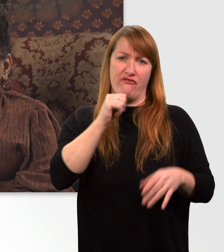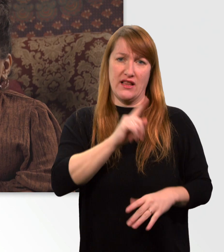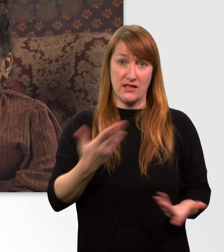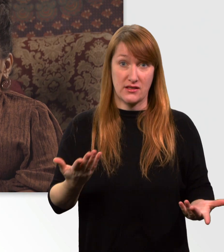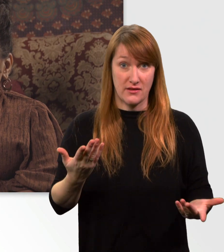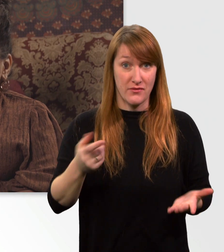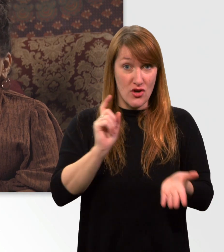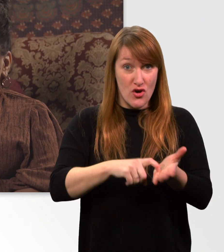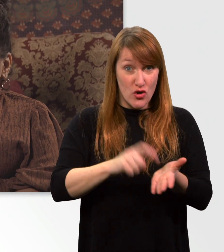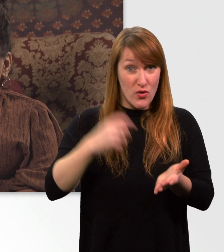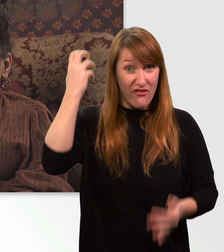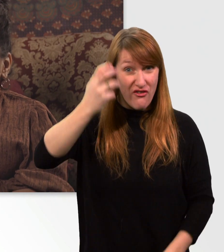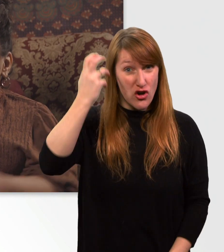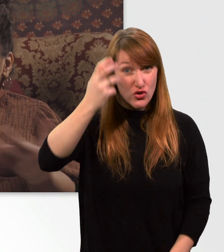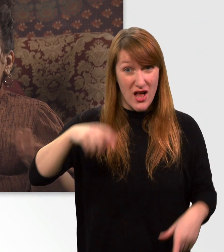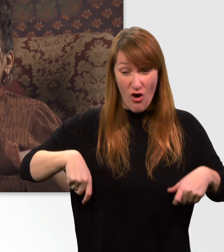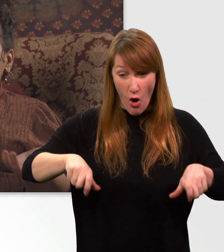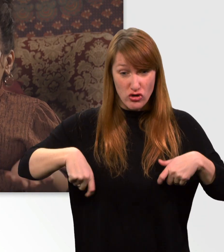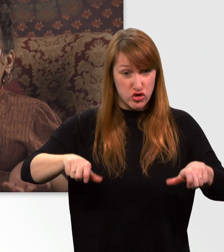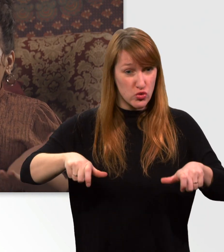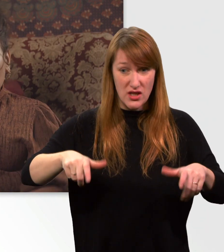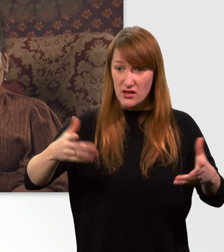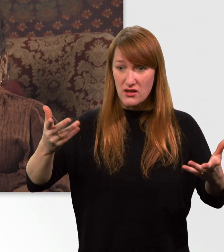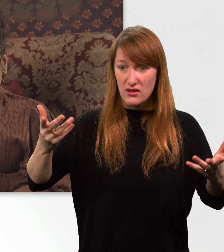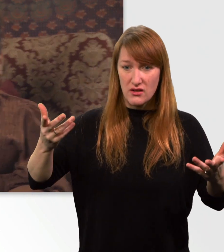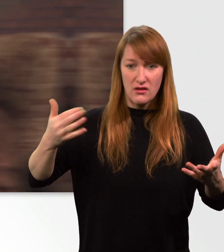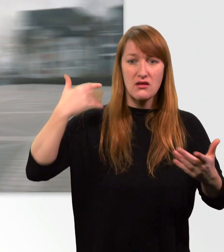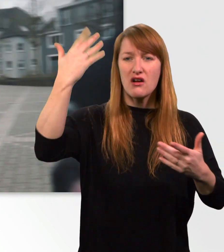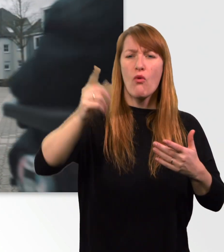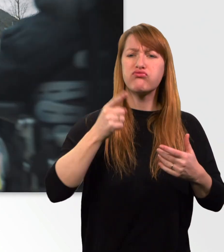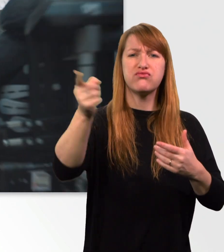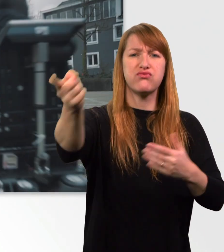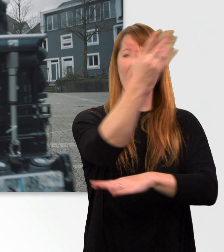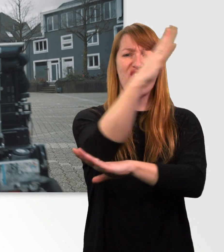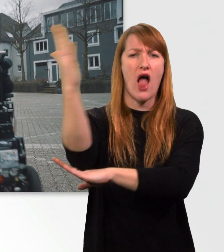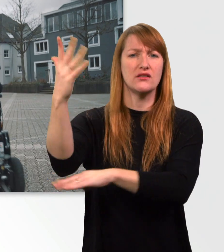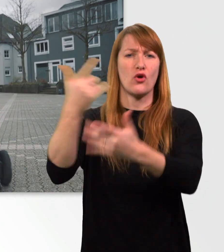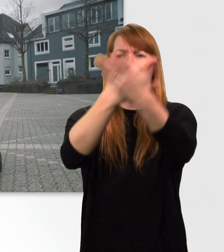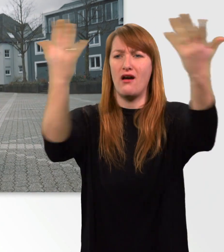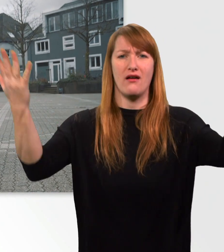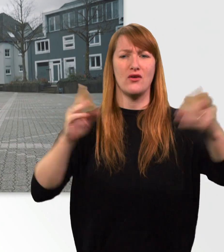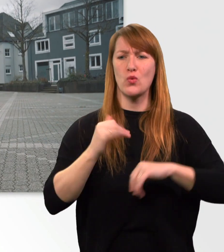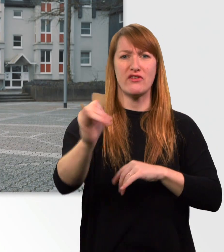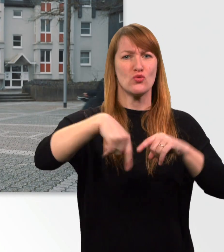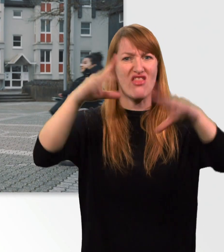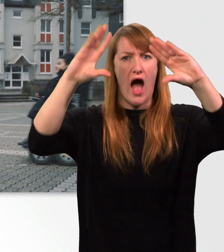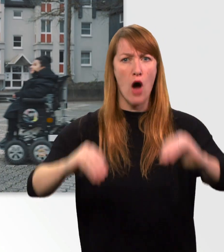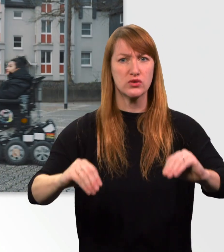was passiert, wenn mein Rollstuhl mitten in der Pampa ausgeht. (Musik)